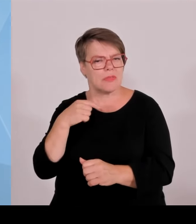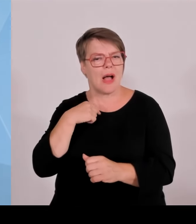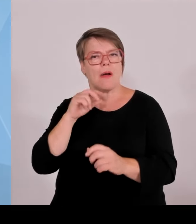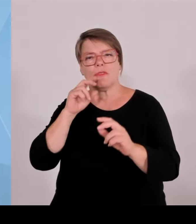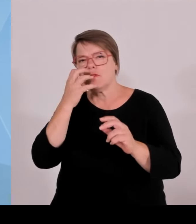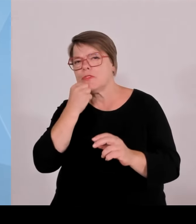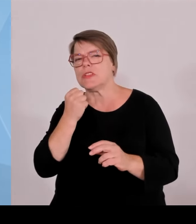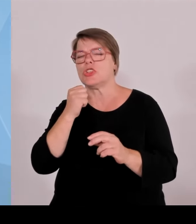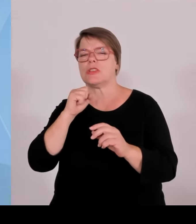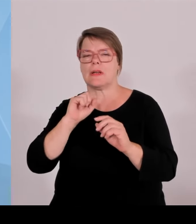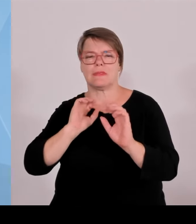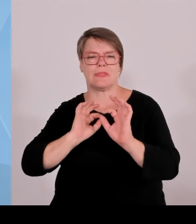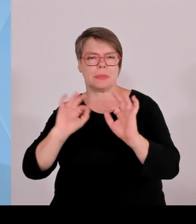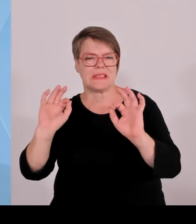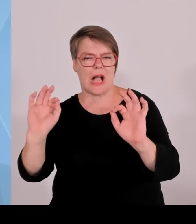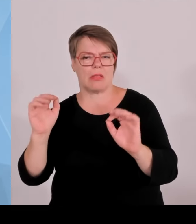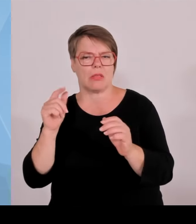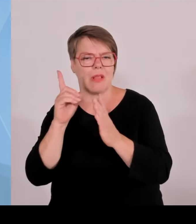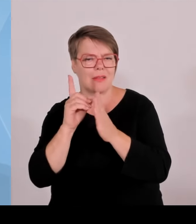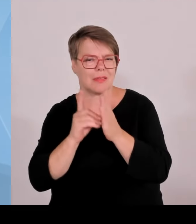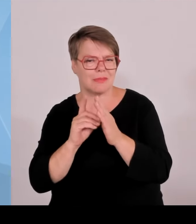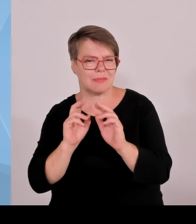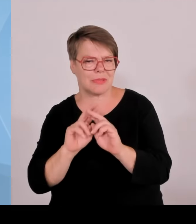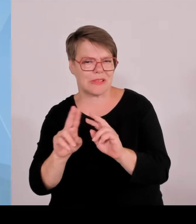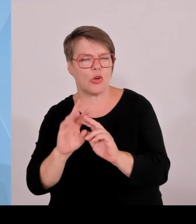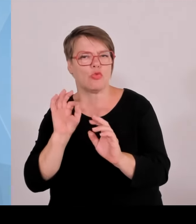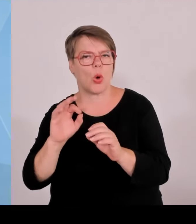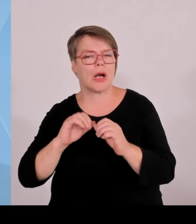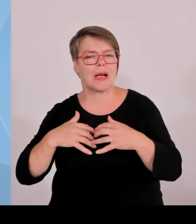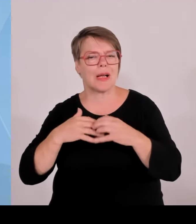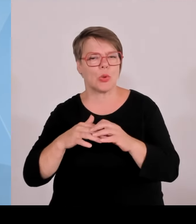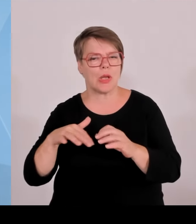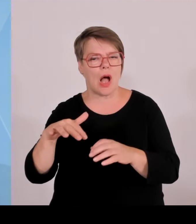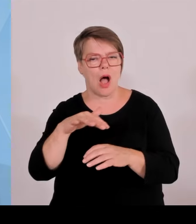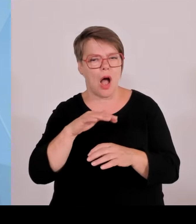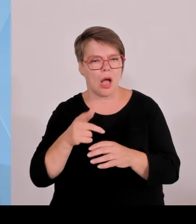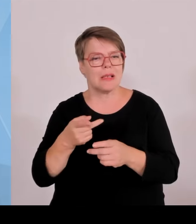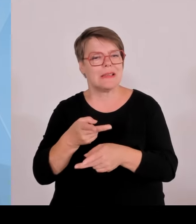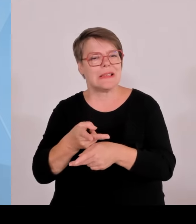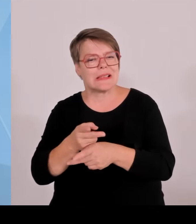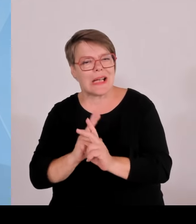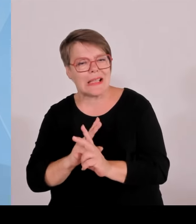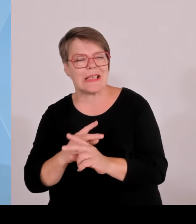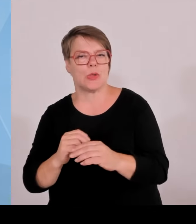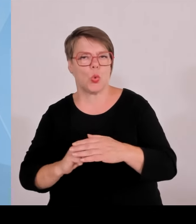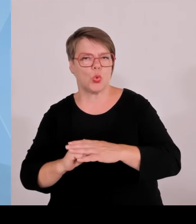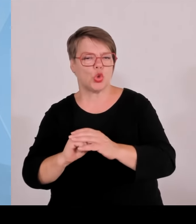weiterentwickelte Startups weiter zu fördern, damit wir nicht nur deren Geburt unterstützen.